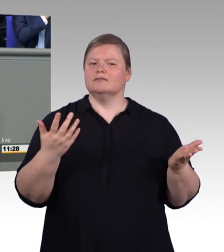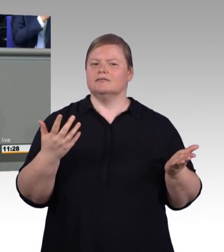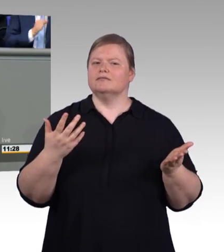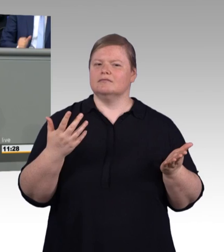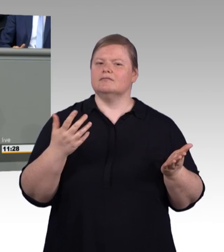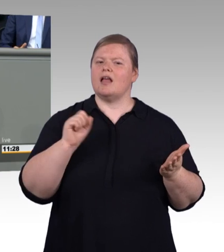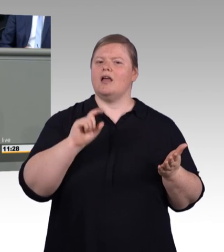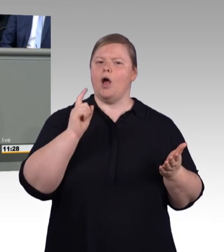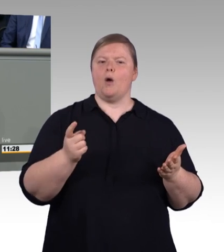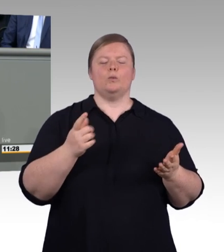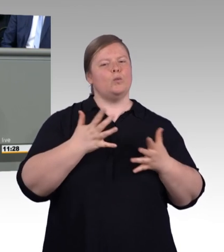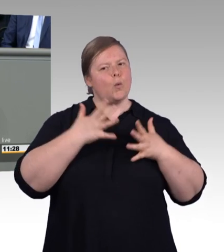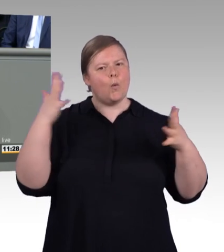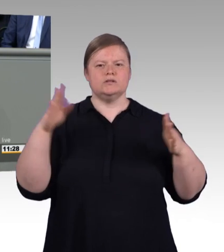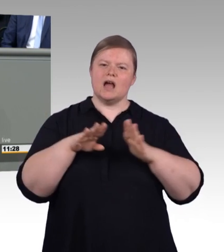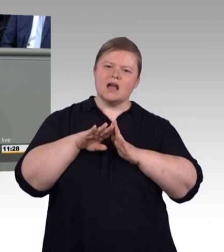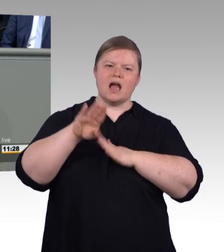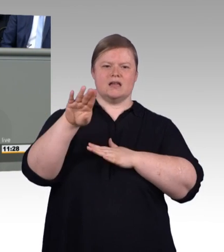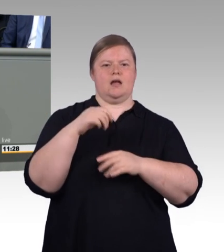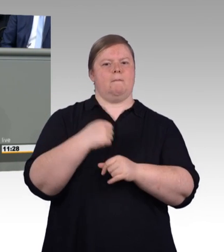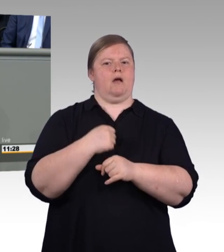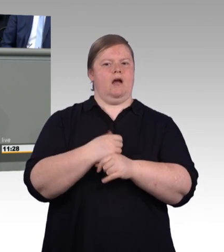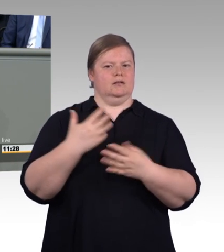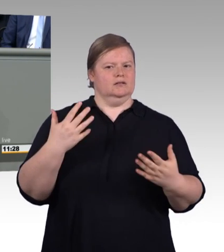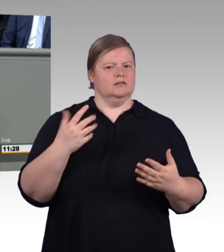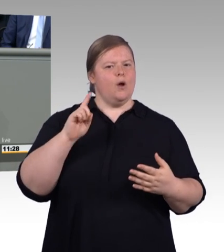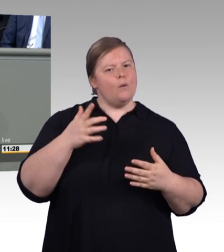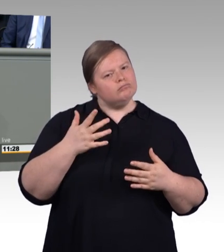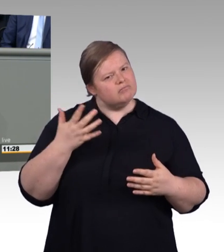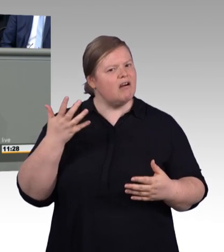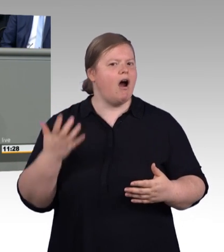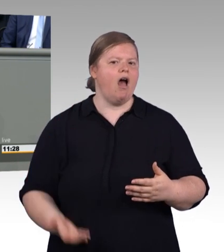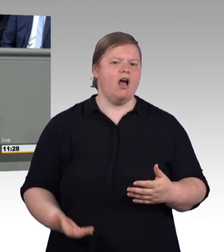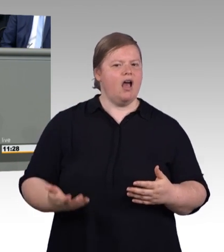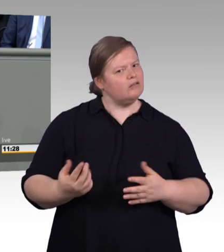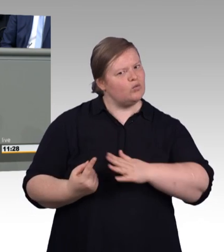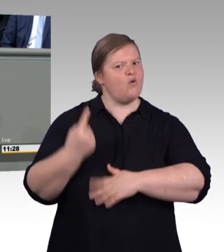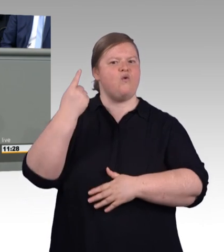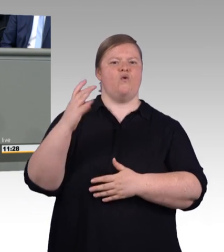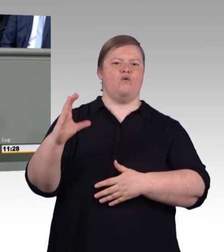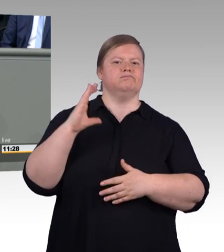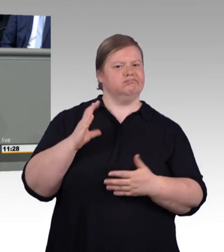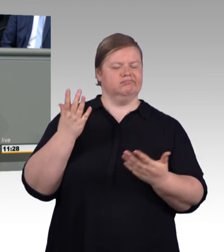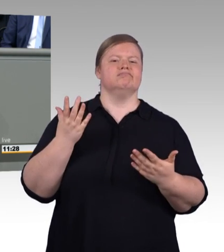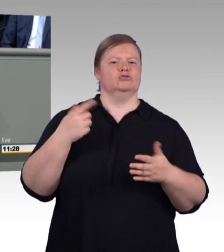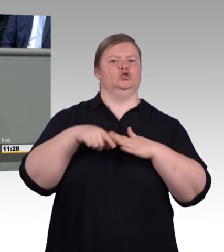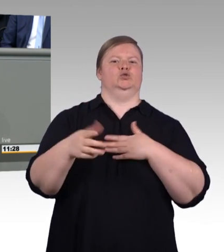Und das ist auch die zentrale Nachricht des aktuellen Berufsbildungsberichtes: Die Zahl der neu abgeschlossenen Ausbildungsverträge